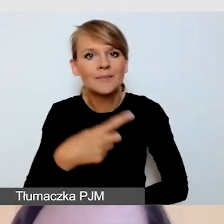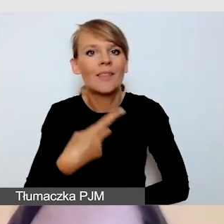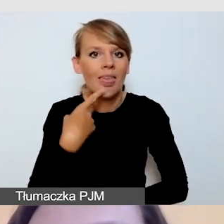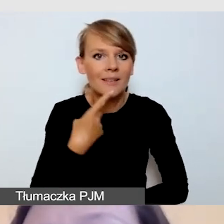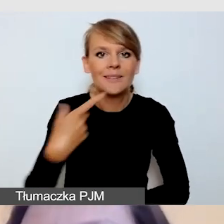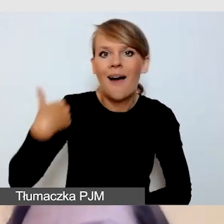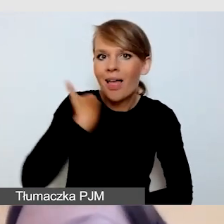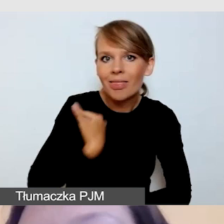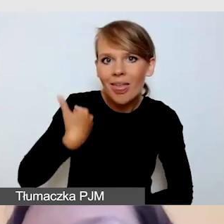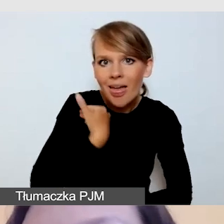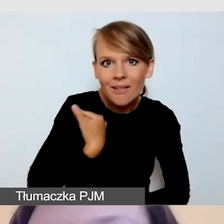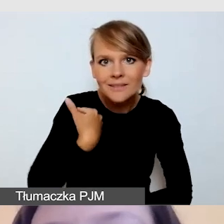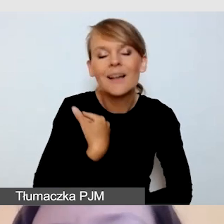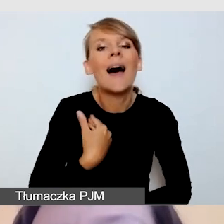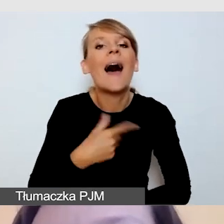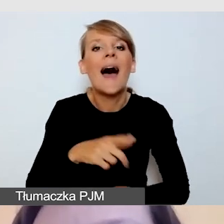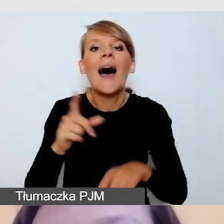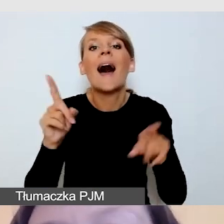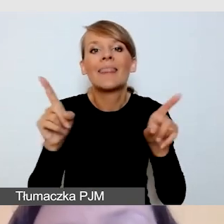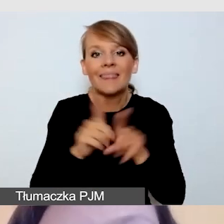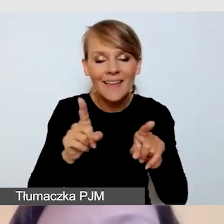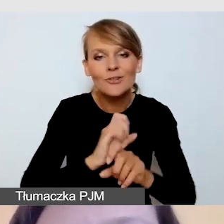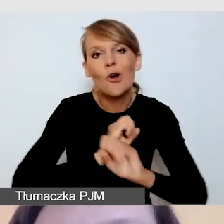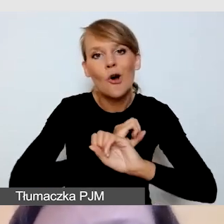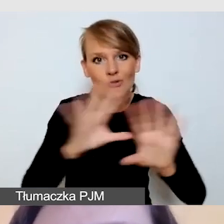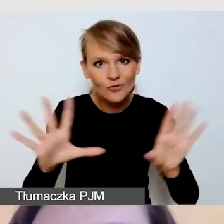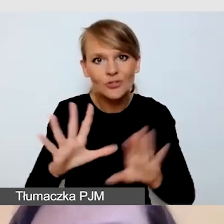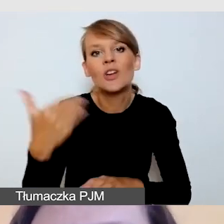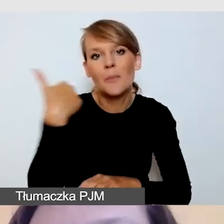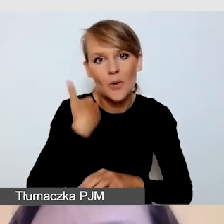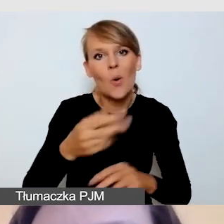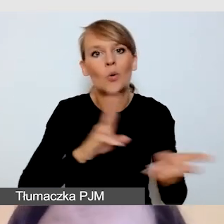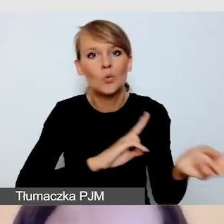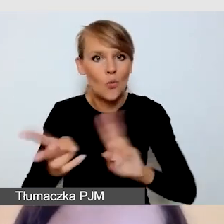Tym transmisjom oczywiście towarzyszyło tłumaczenie na polski język migowy